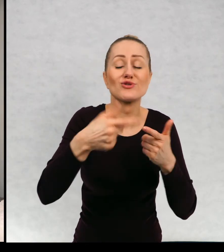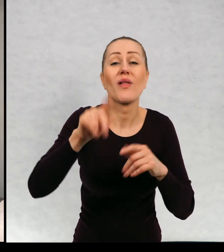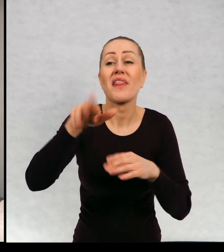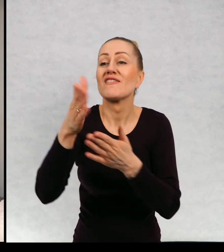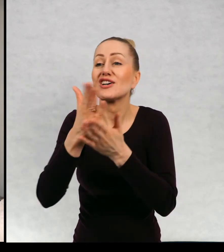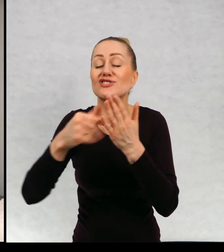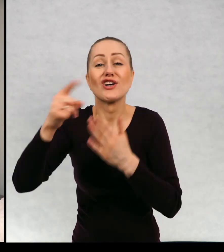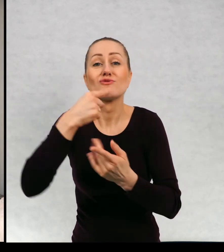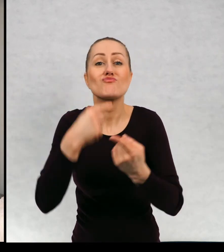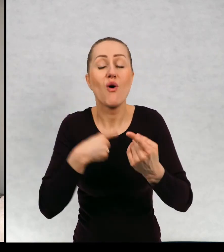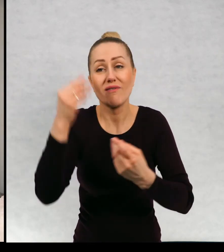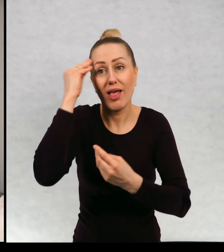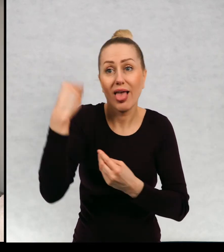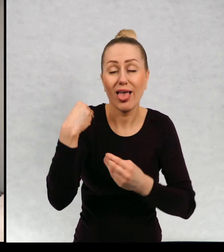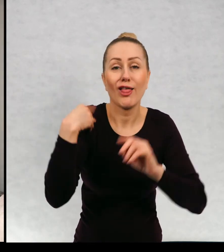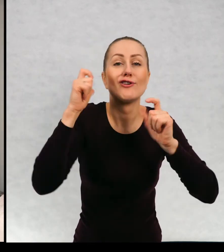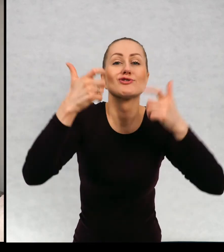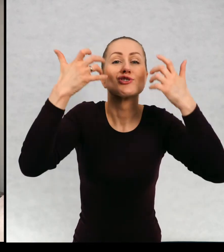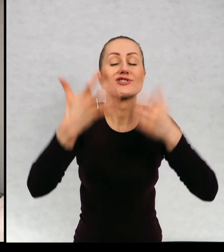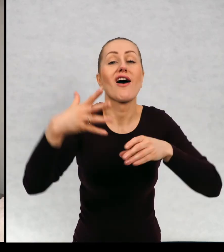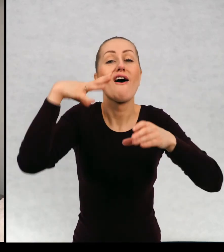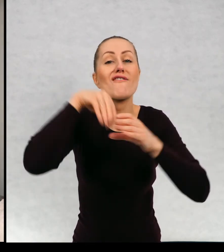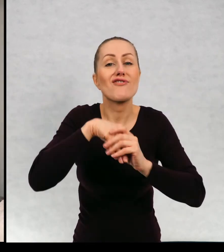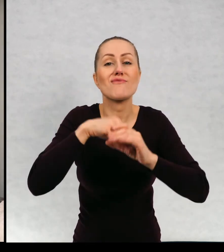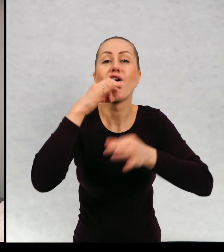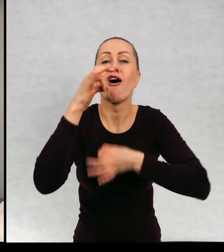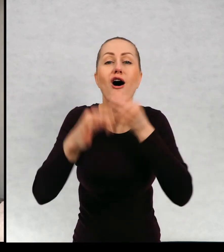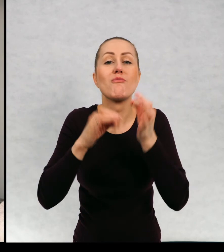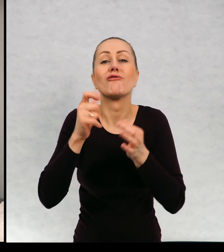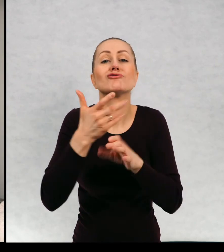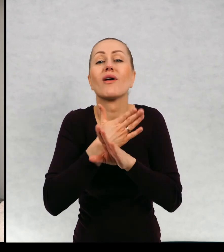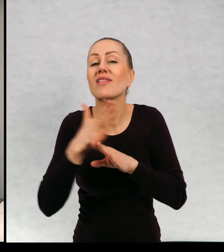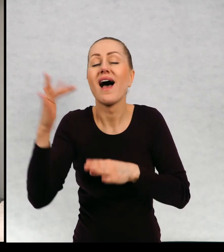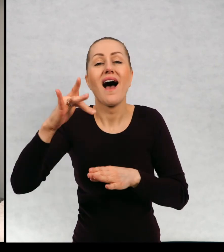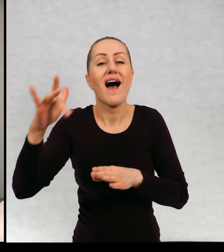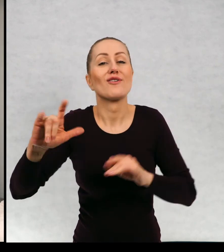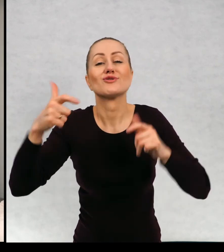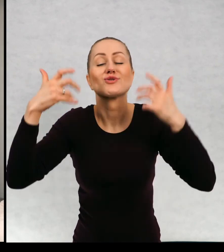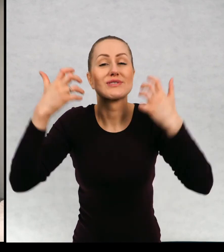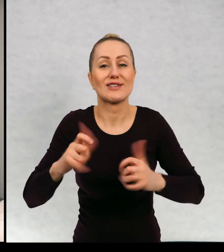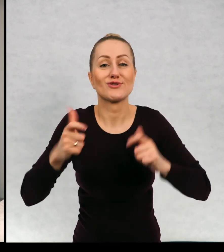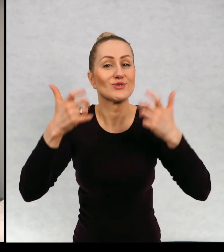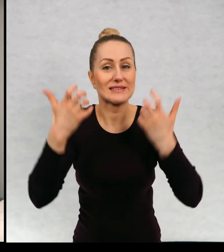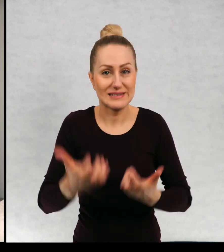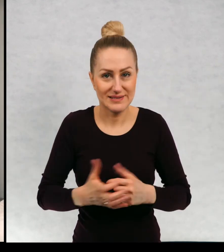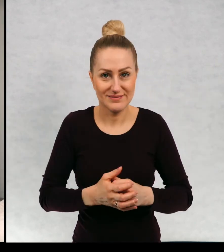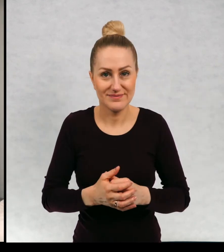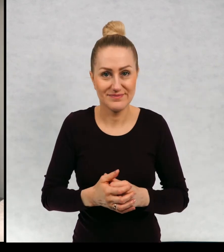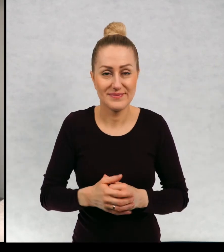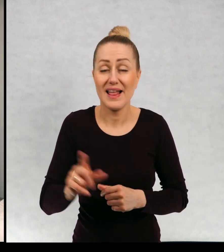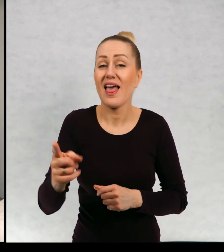czytelnicy podpowiadali mi coś chcieliby, żeby znaleźć znalazło się w tych dalszych przygodach.